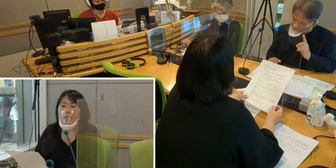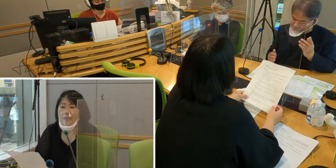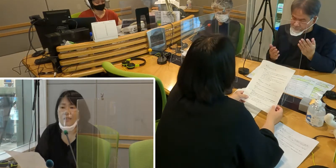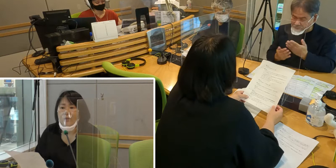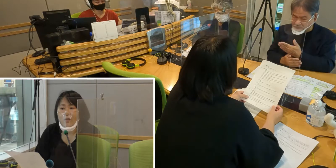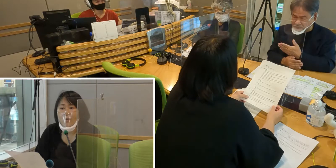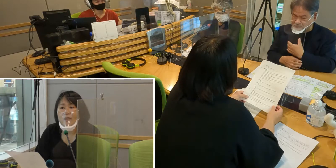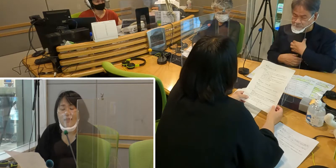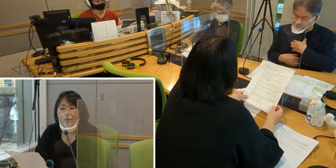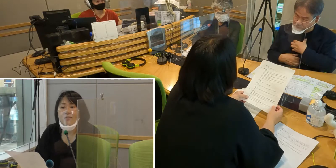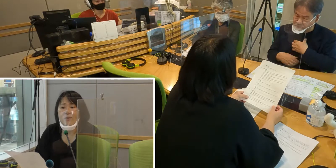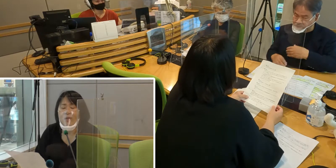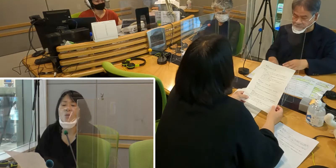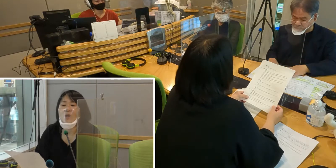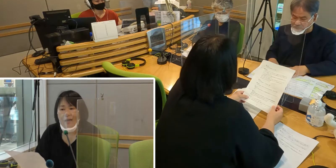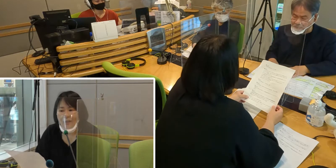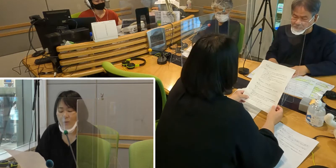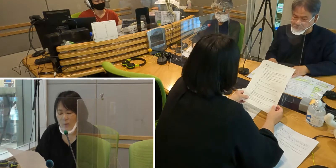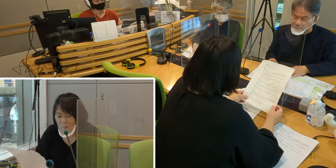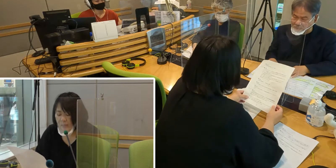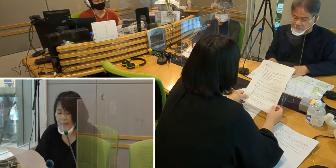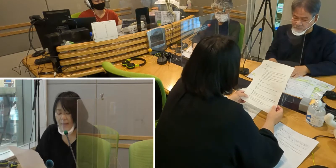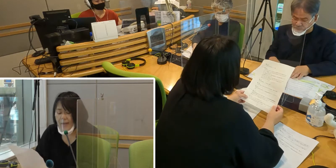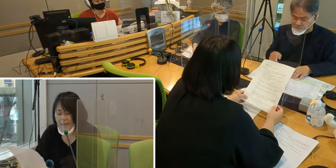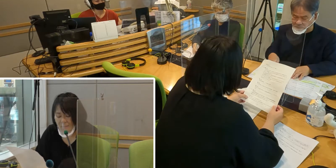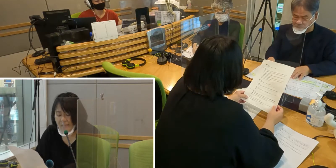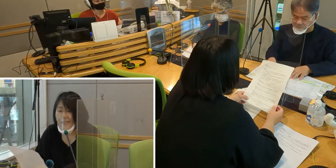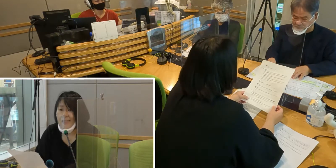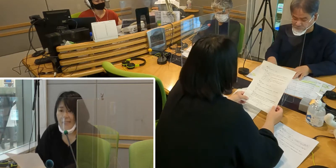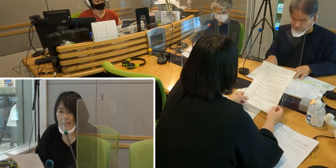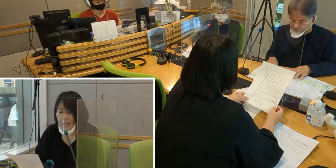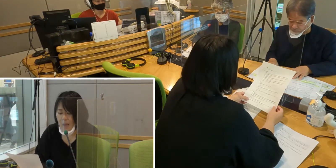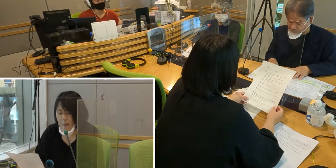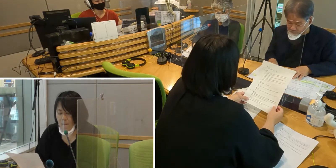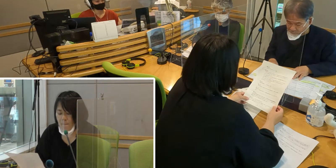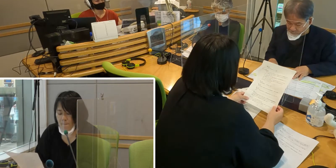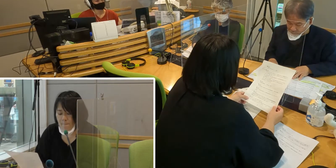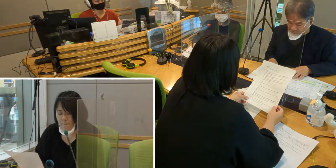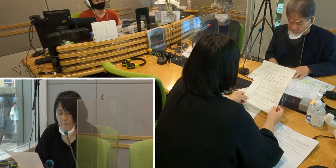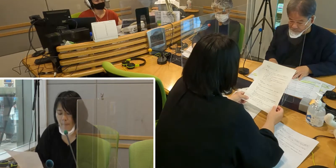避難所でどういうふうになるのだろうか という懸念があります